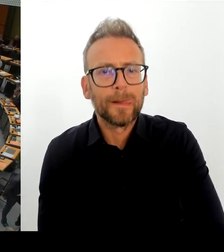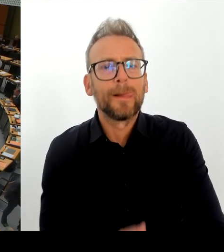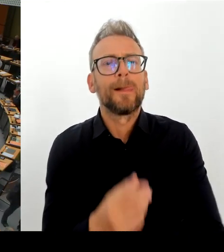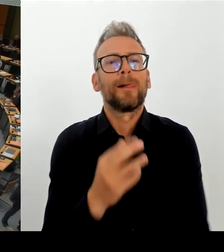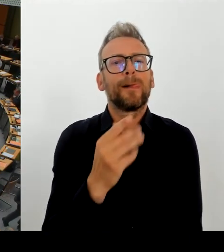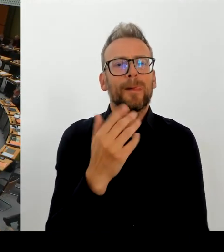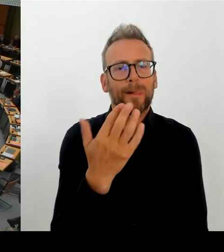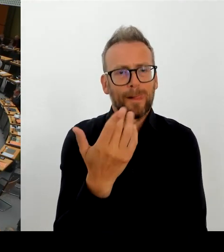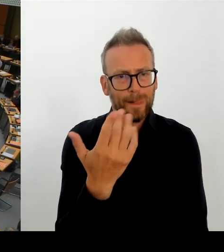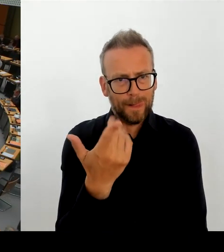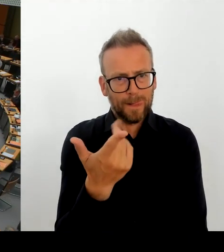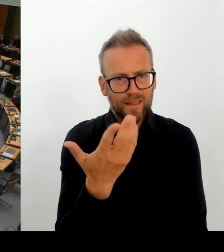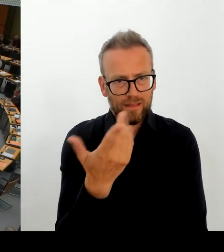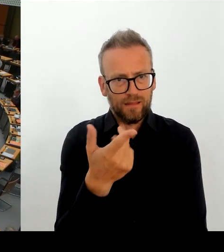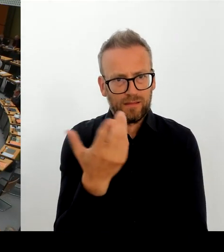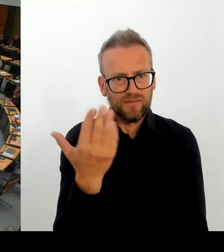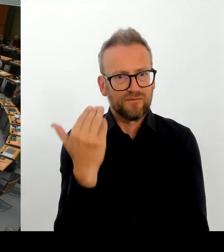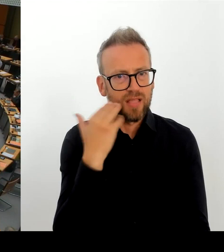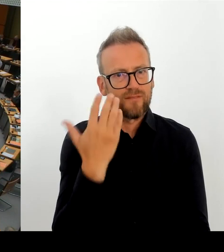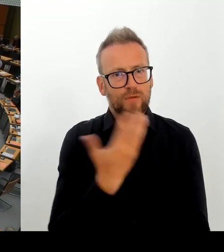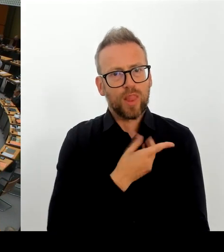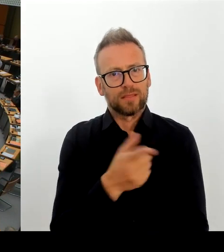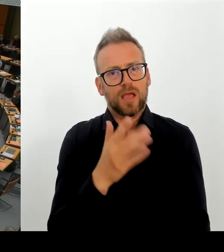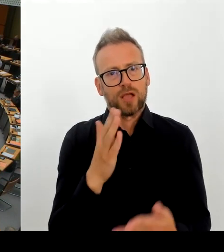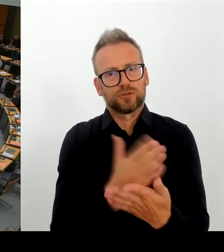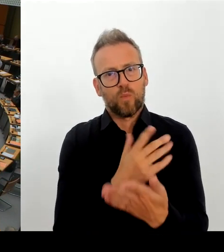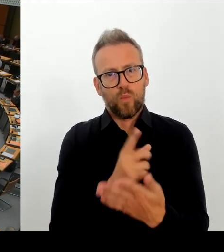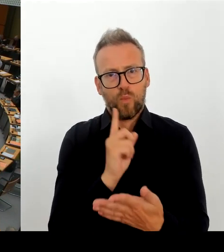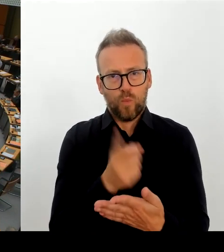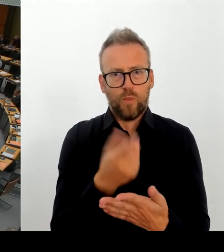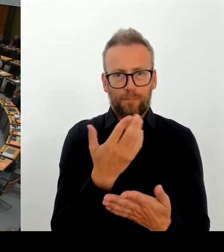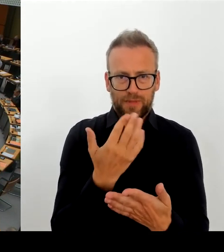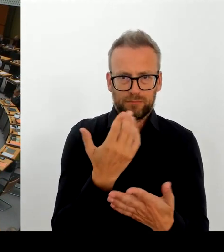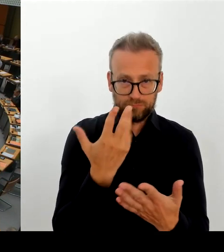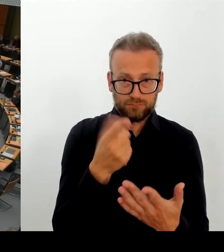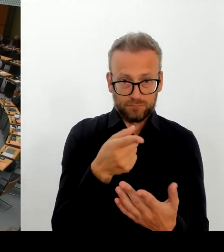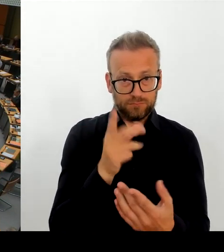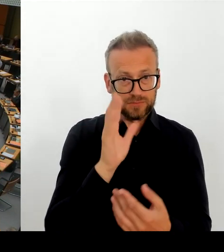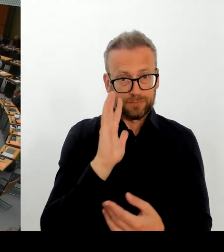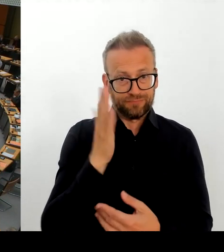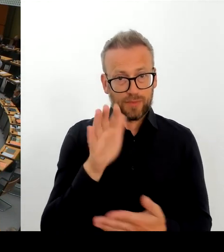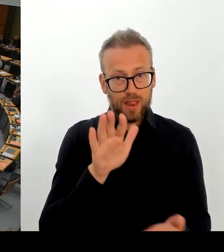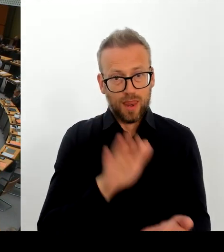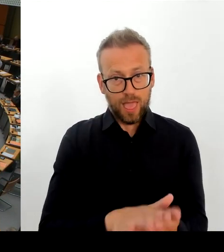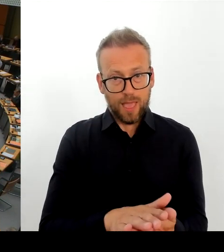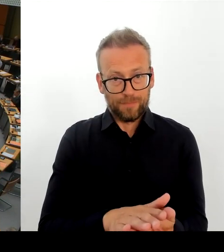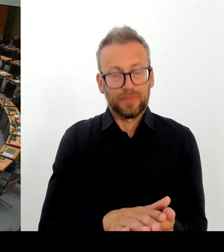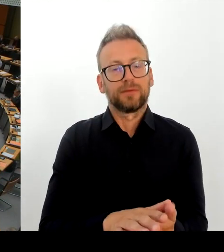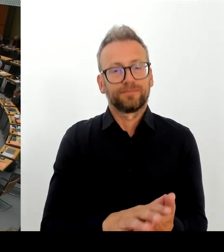Berlinale und zur Nichtverlängerung des Vertrages des Künstlerisch Leiters Herrn Chialo. Da hatte ja die